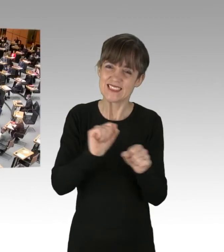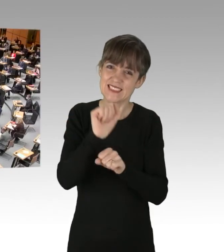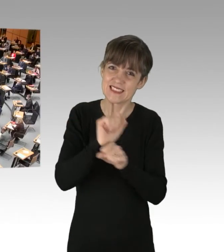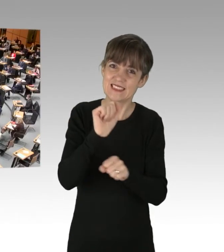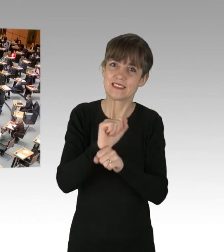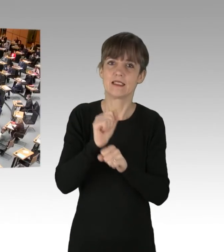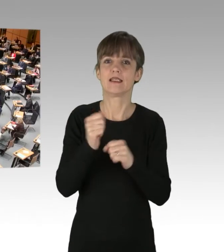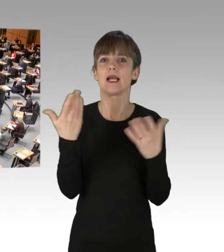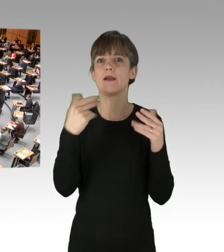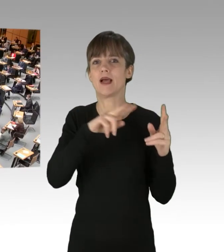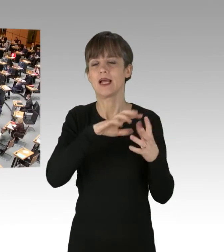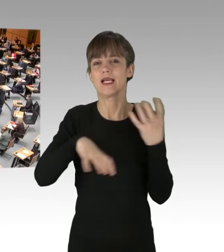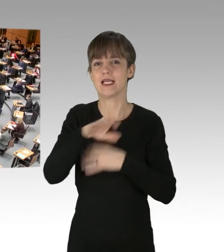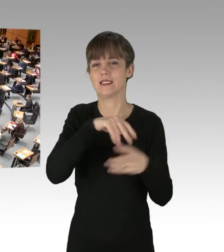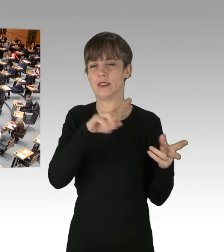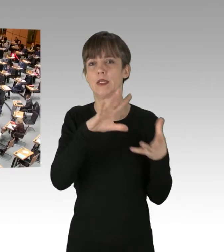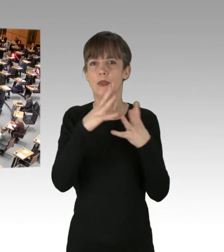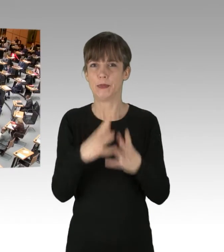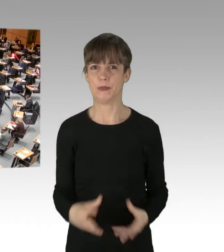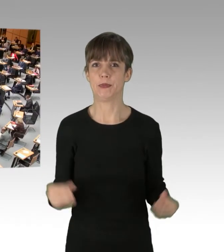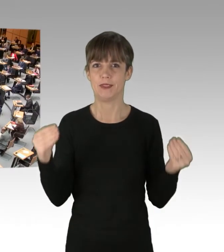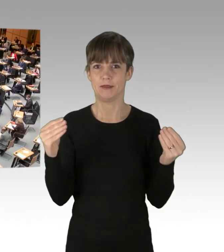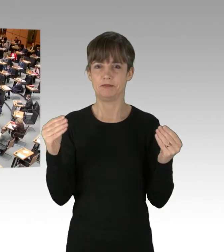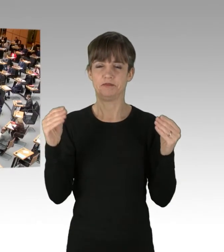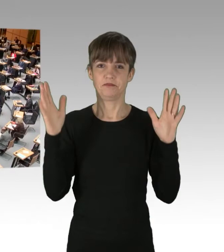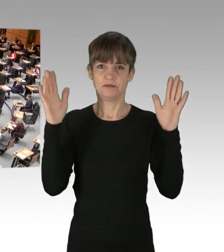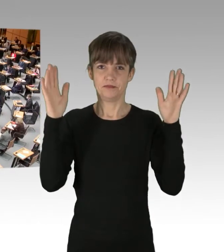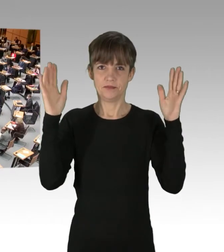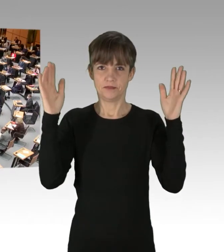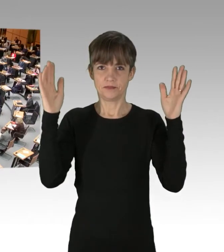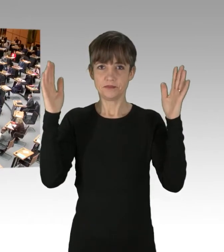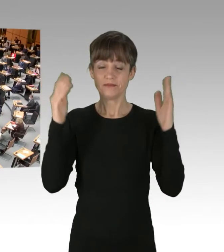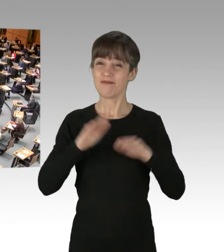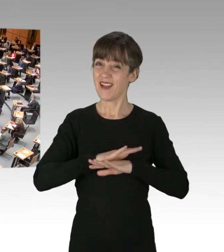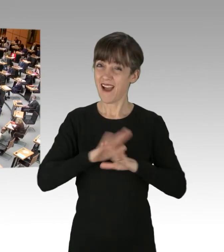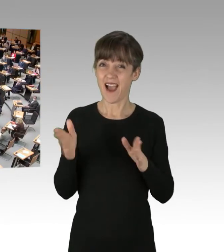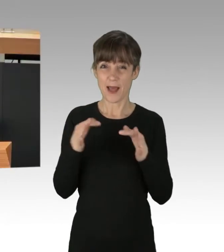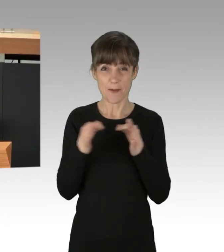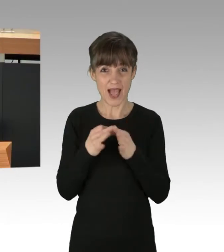(Applaus) Alle unsere Maßnahmen im Koalitionsvertrag